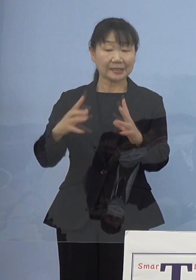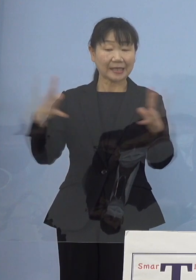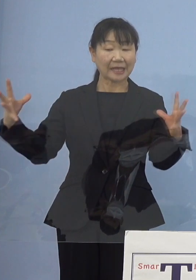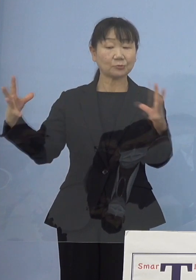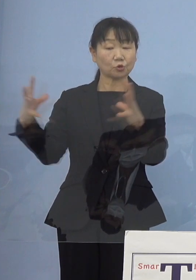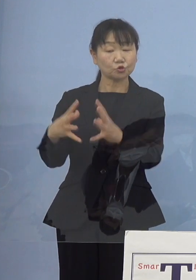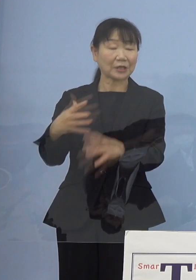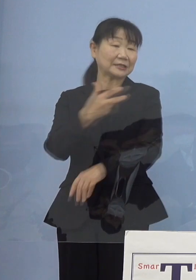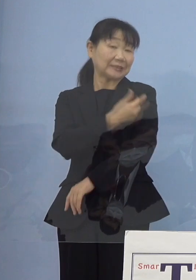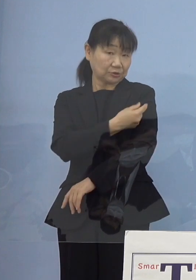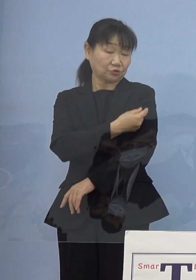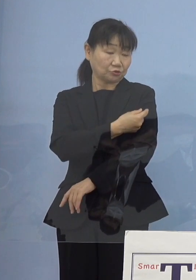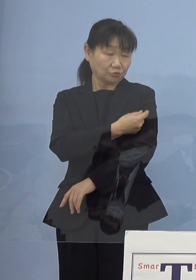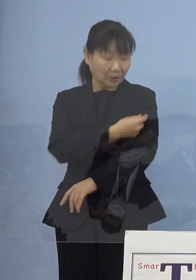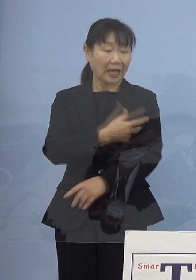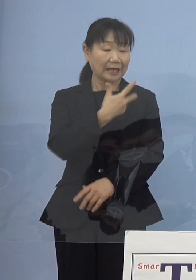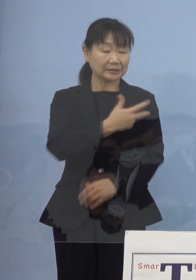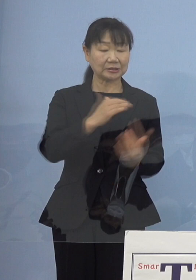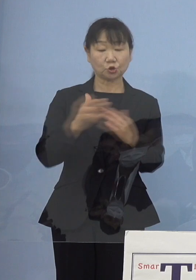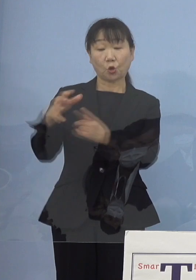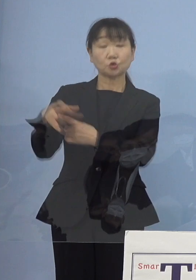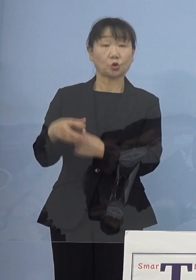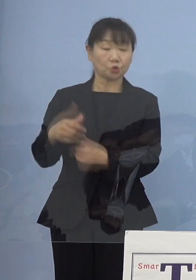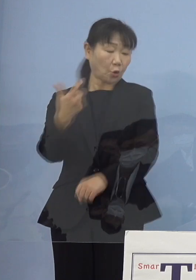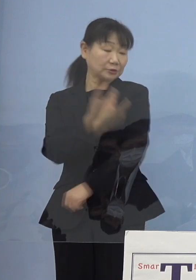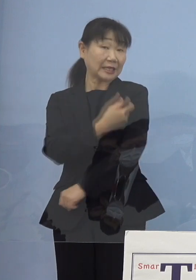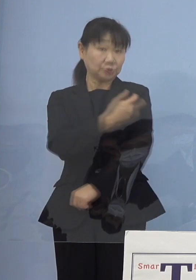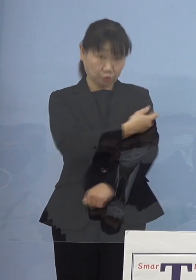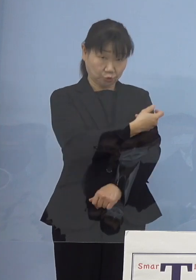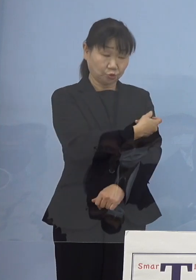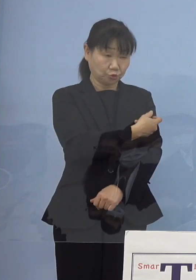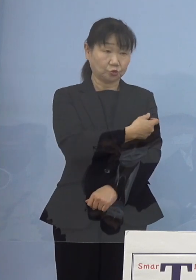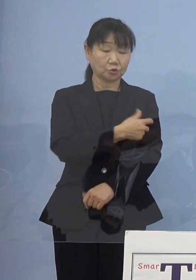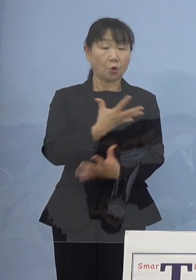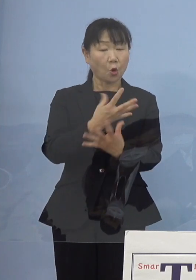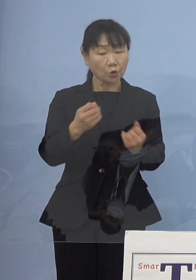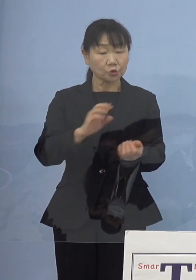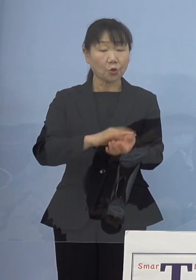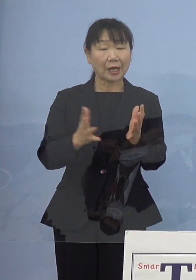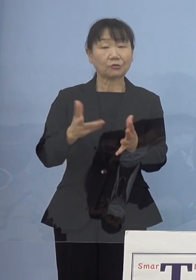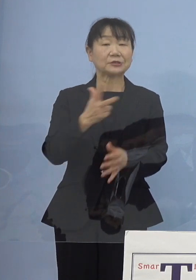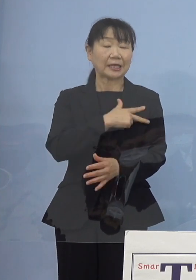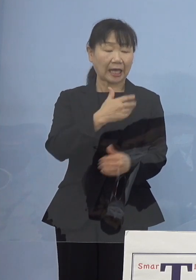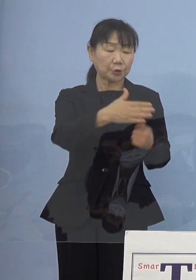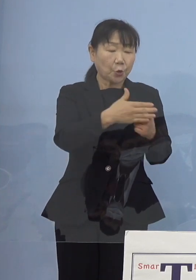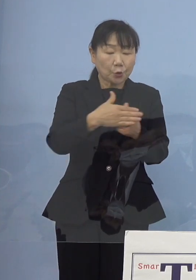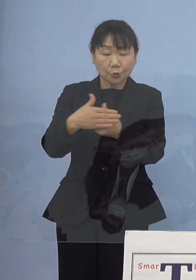また各市町村での接種 多くの看護師さんがご協力をいただいていた